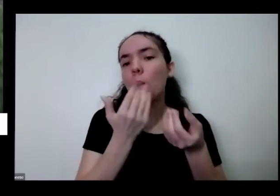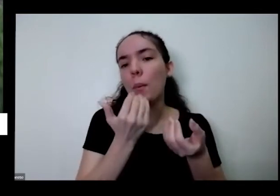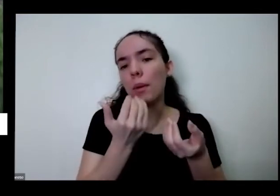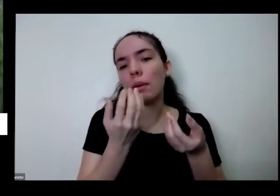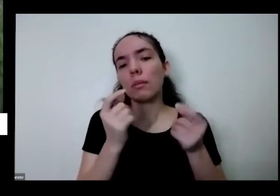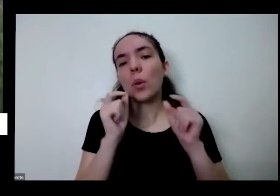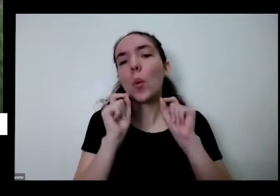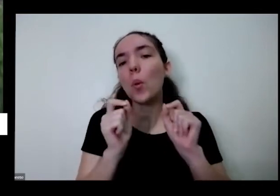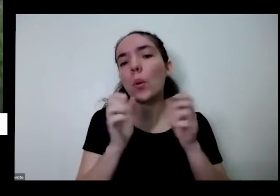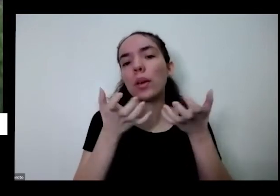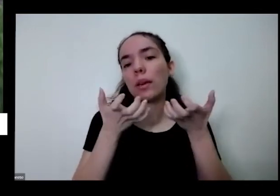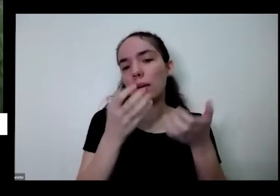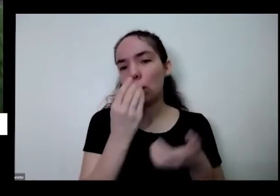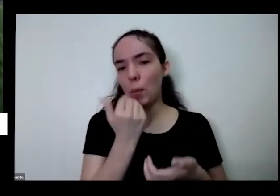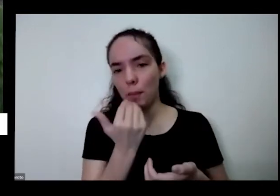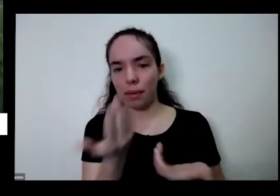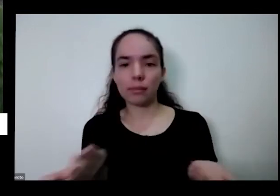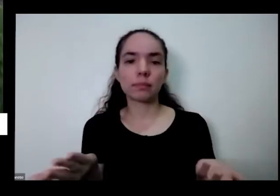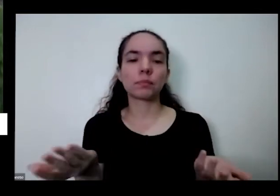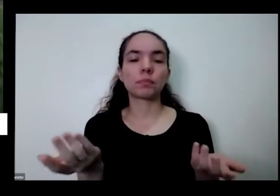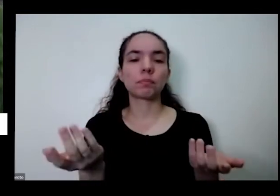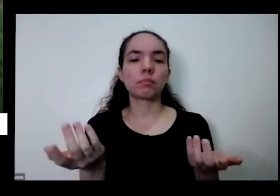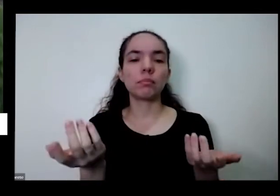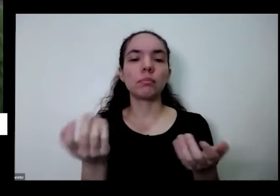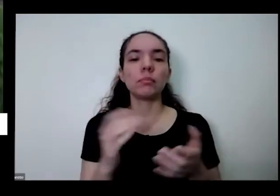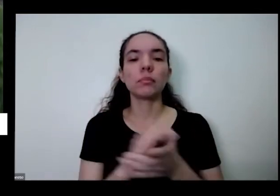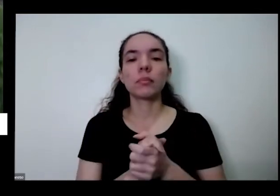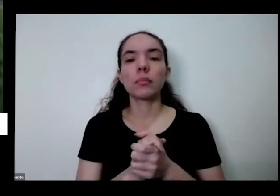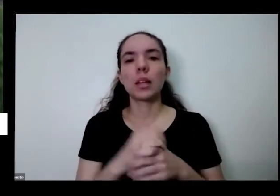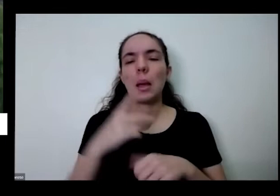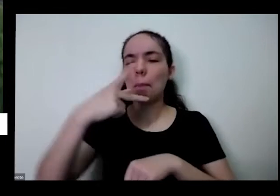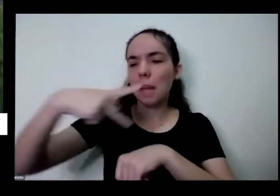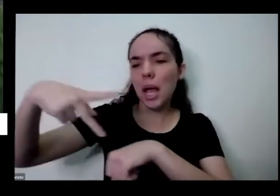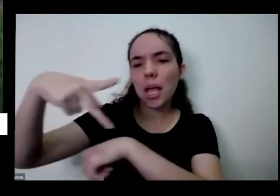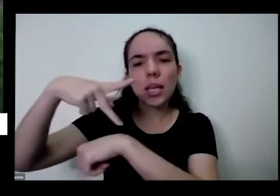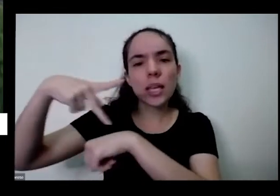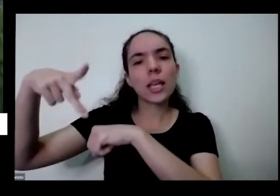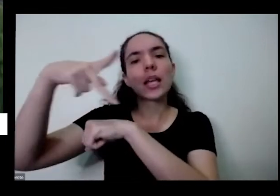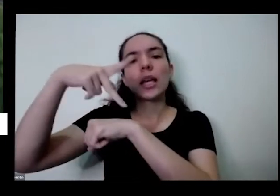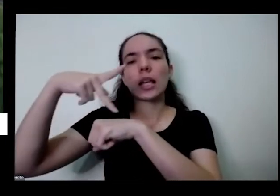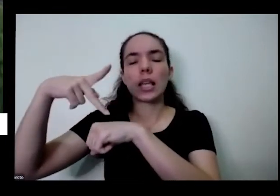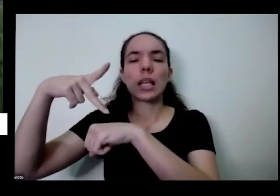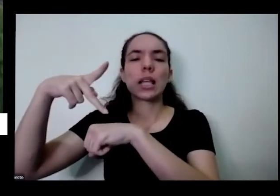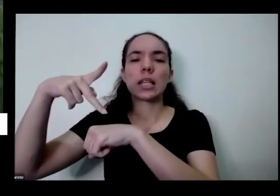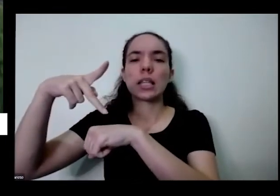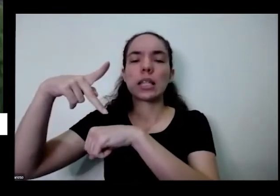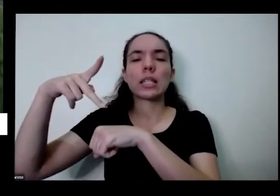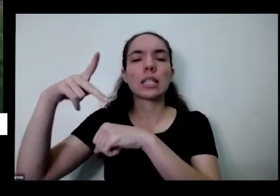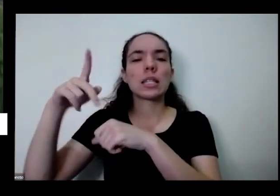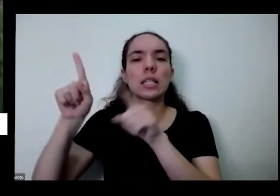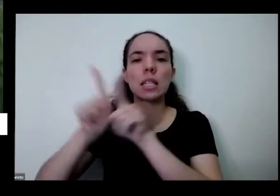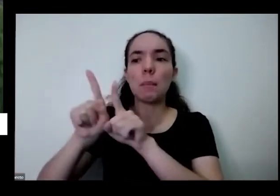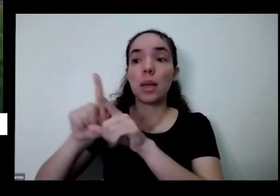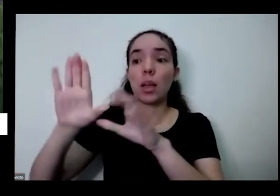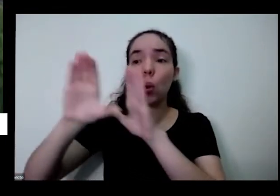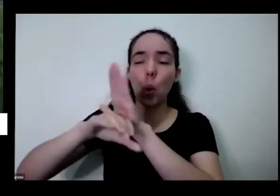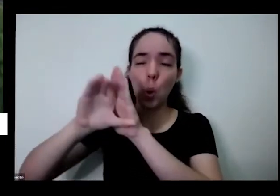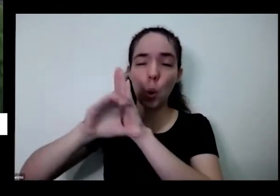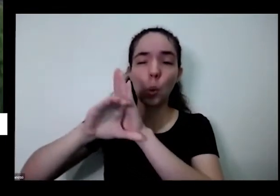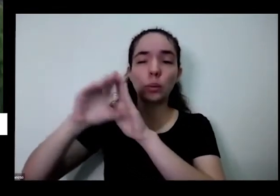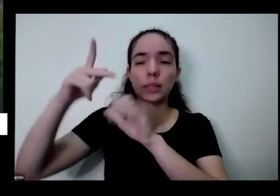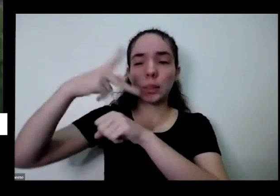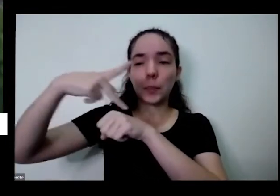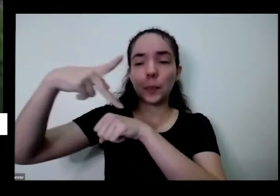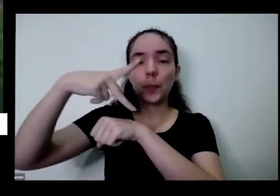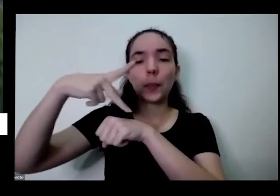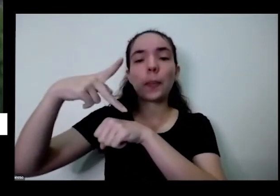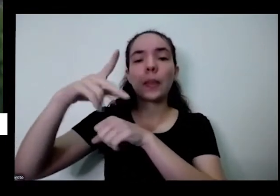para territórios Medeiros é países e fez José é um conceito novo que está sendo discutido agora que é